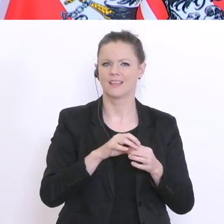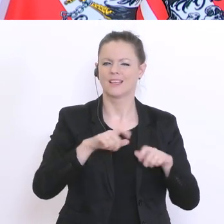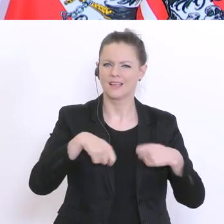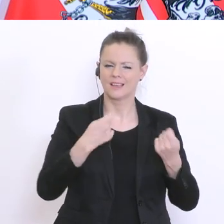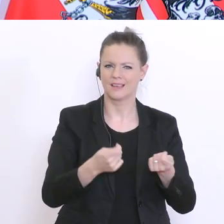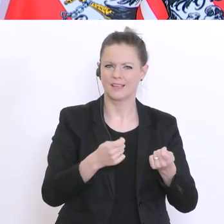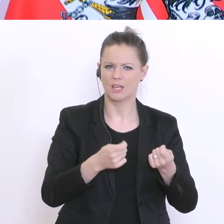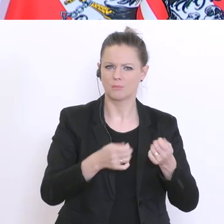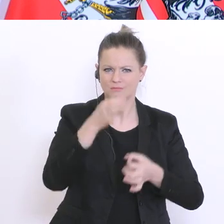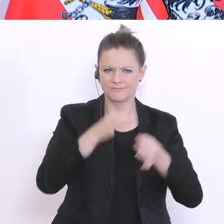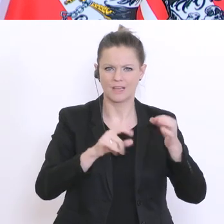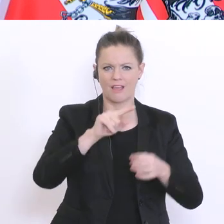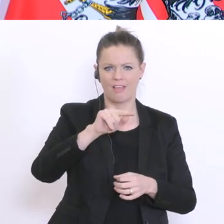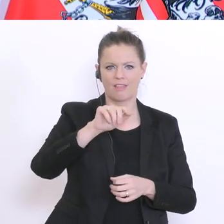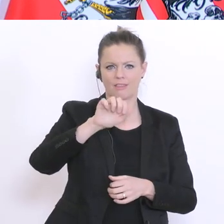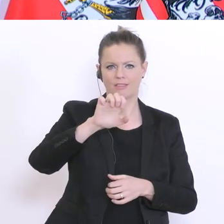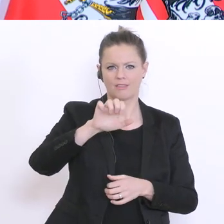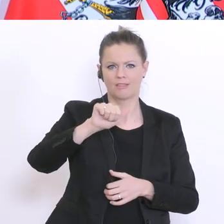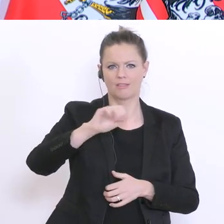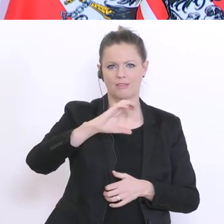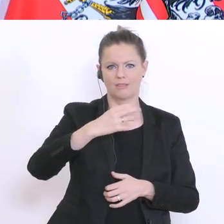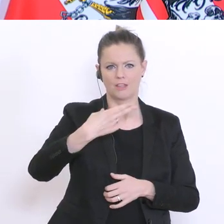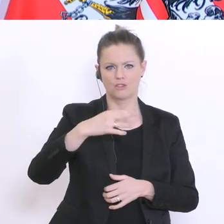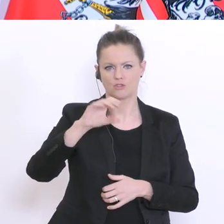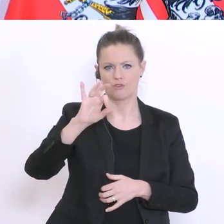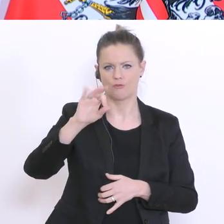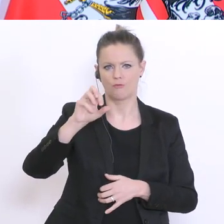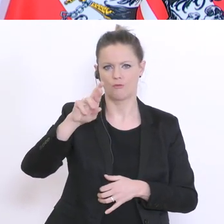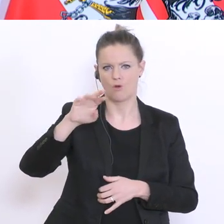Die sagen 20°% können nicht erreicht werden. Aber die Erhebung erscheint mir,